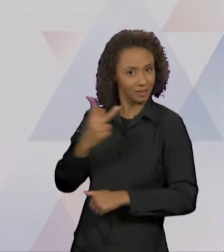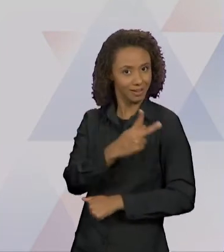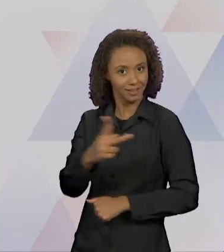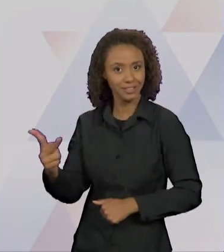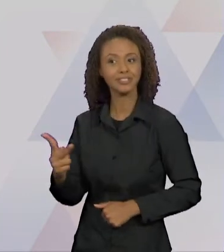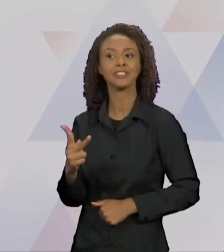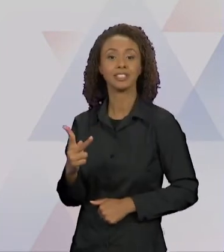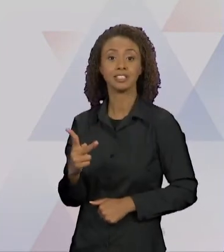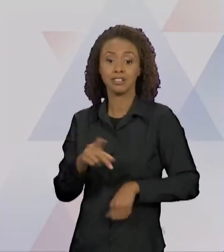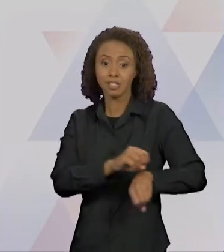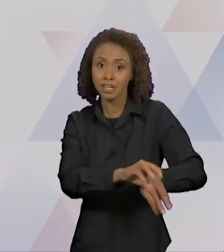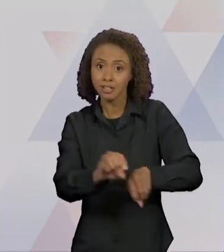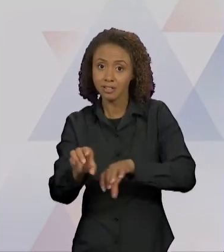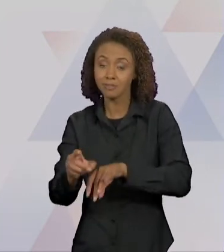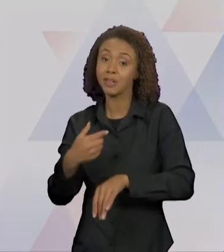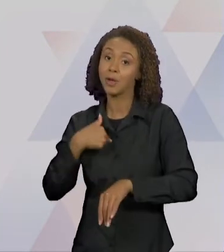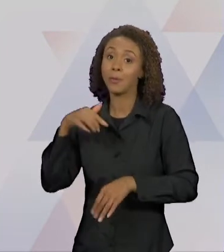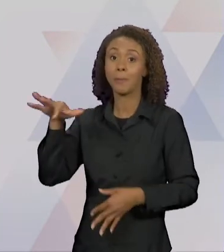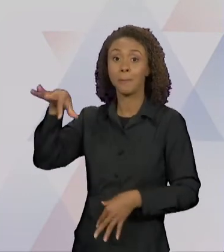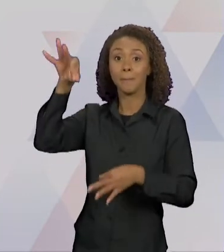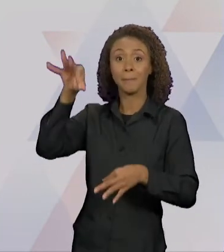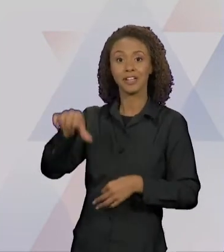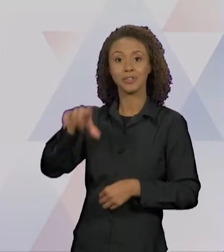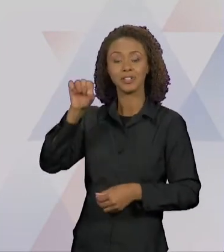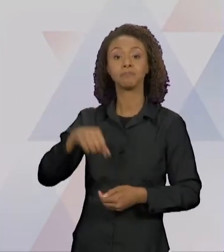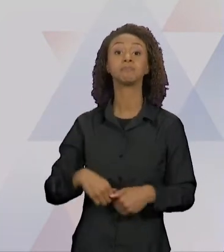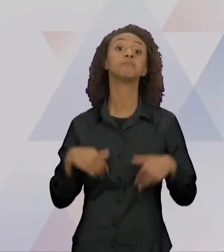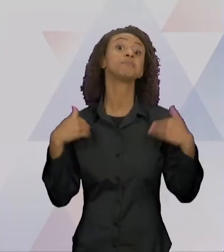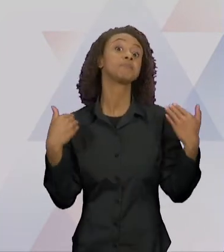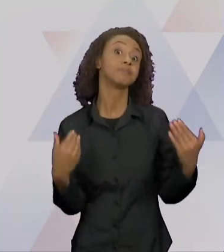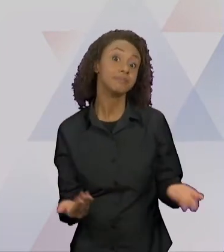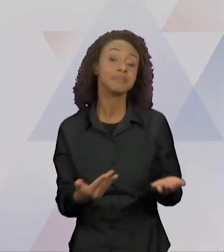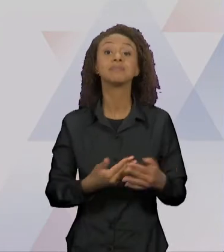SELECIONEI ESSA PÁGINA: "E CHAPEUZINHO AMARELO DE